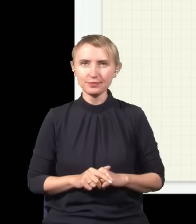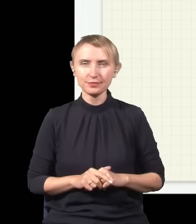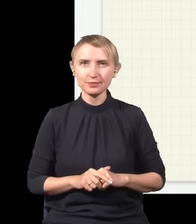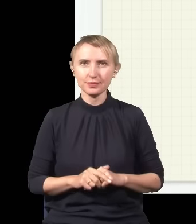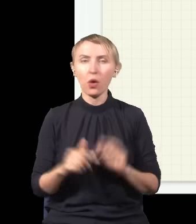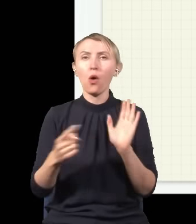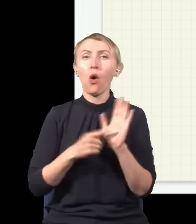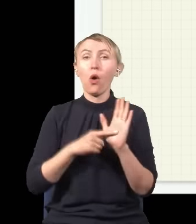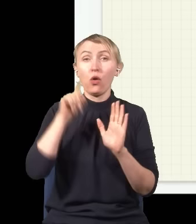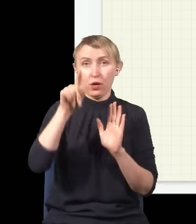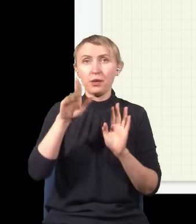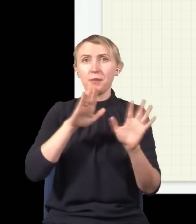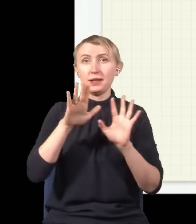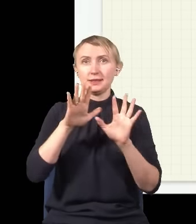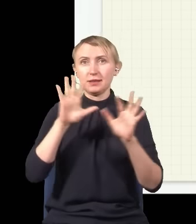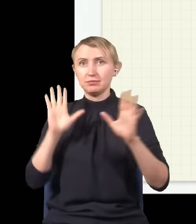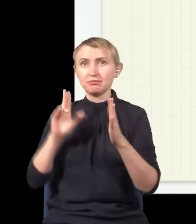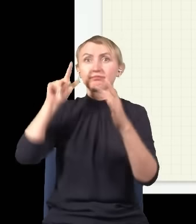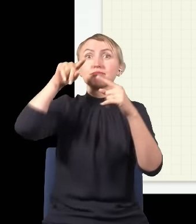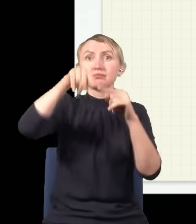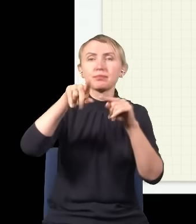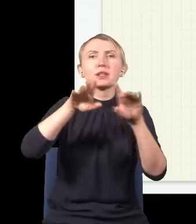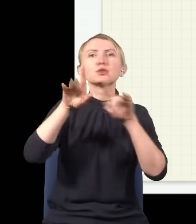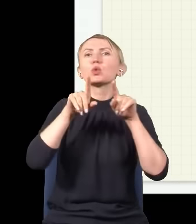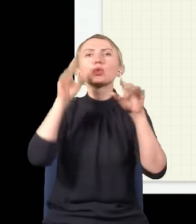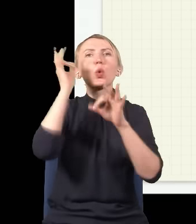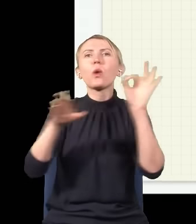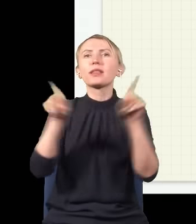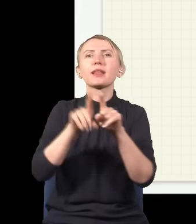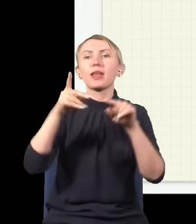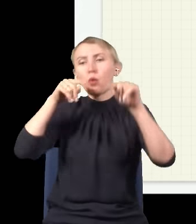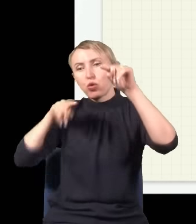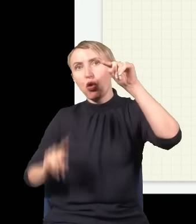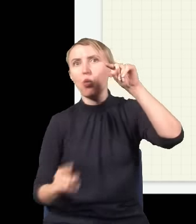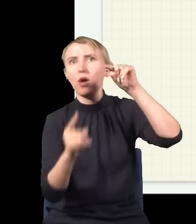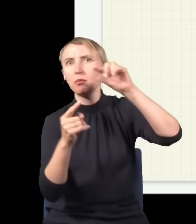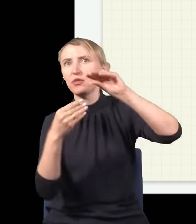to w tym miejscu drogi dotarcia do tego punktu już nie są równe, światło idące dołem przebywa trochę większą